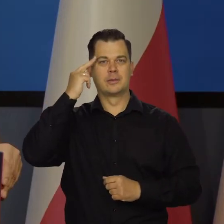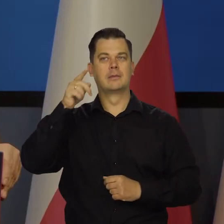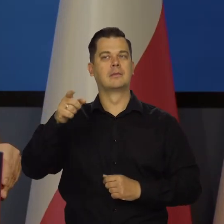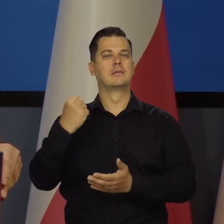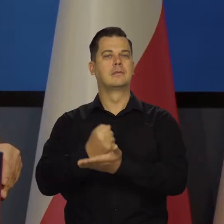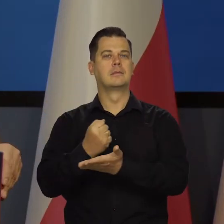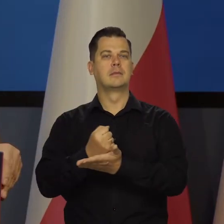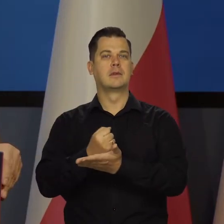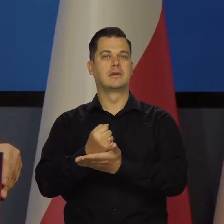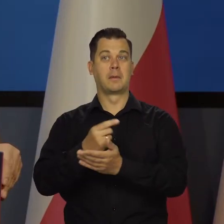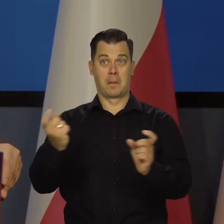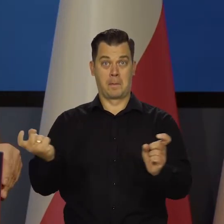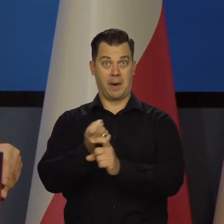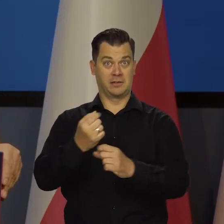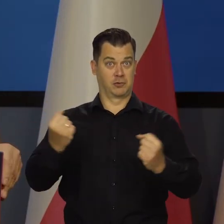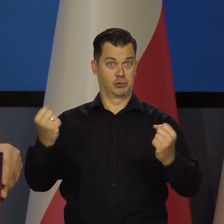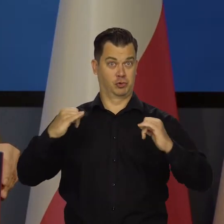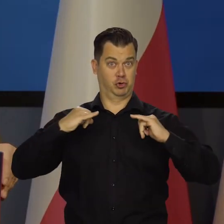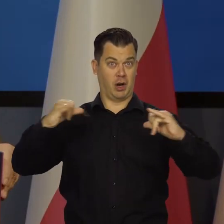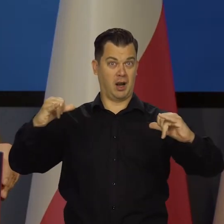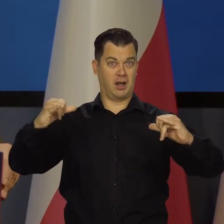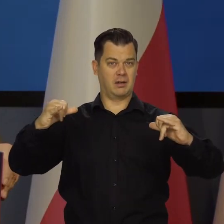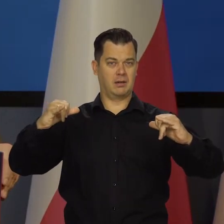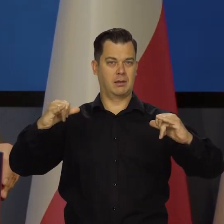że kraj jest silny, dumny,